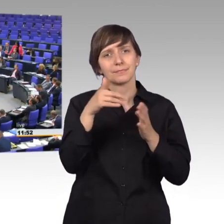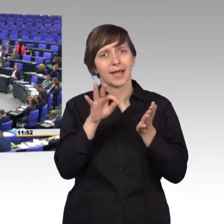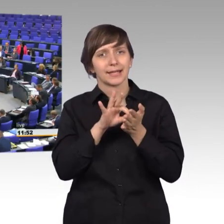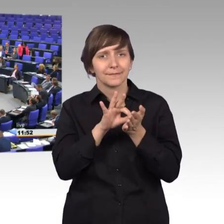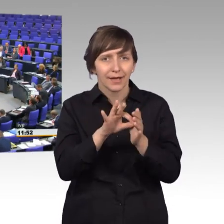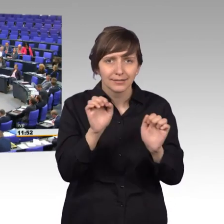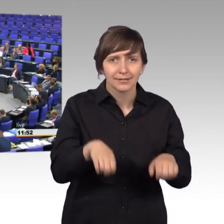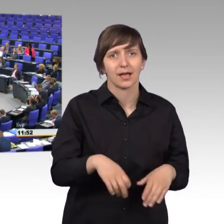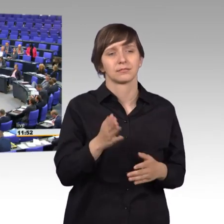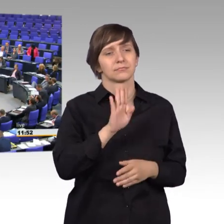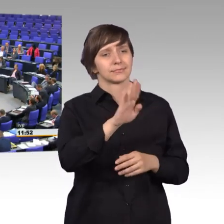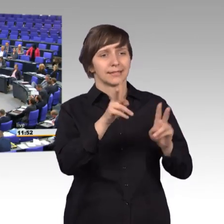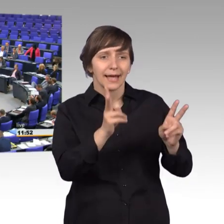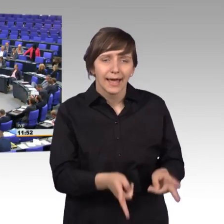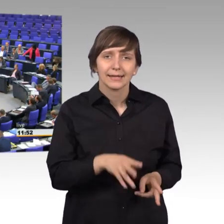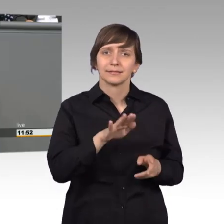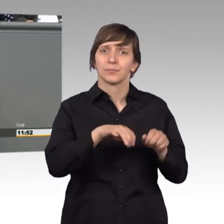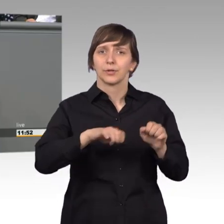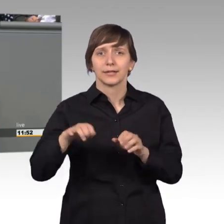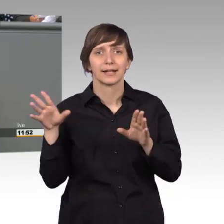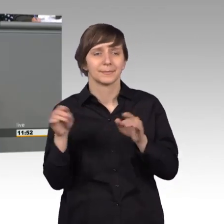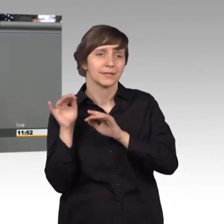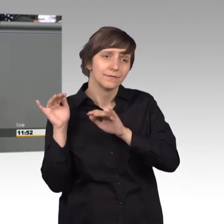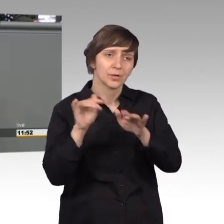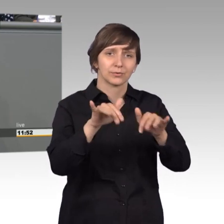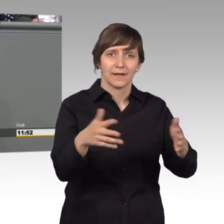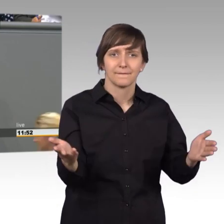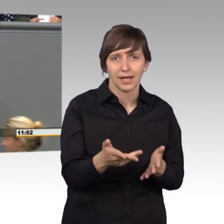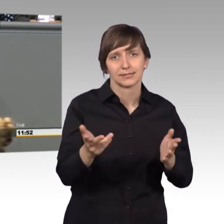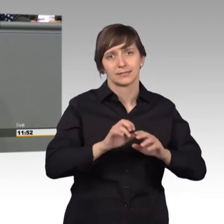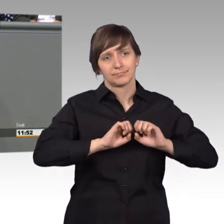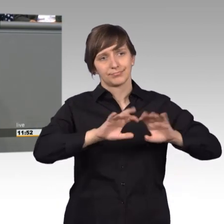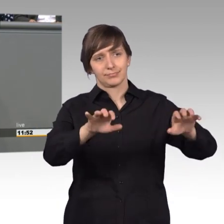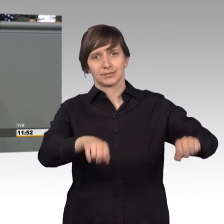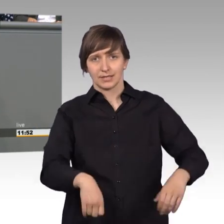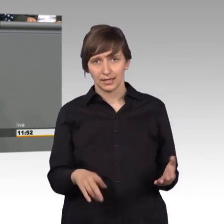Rechten und Mitwirkungsmöglichkeiten, die auch tatsächlich wahrgenommen werden sollten.